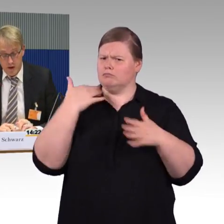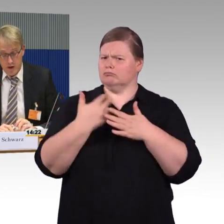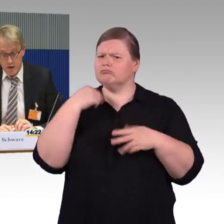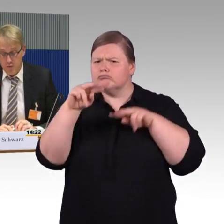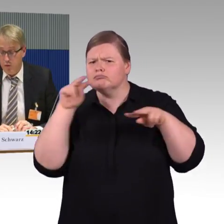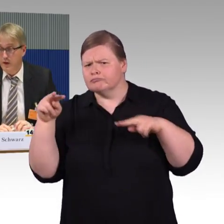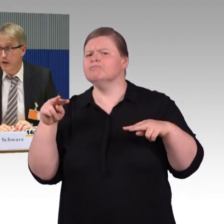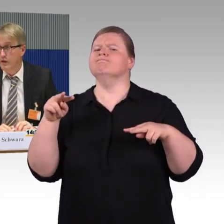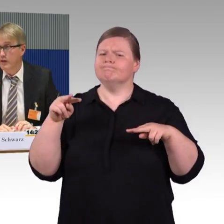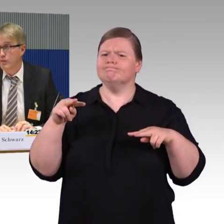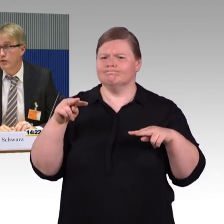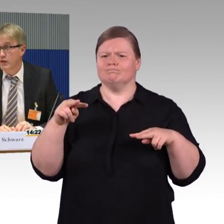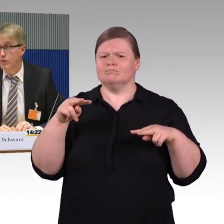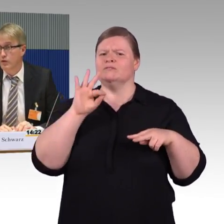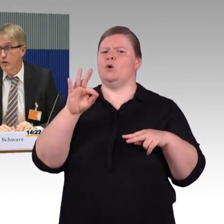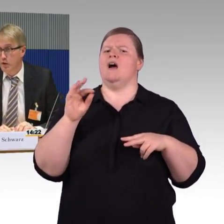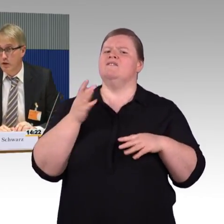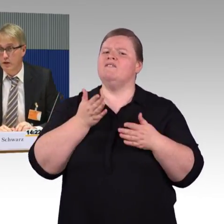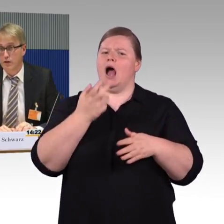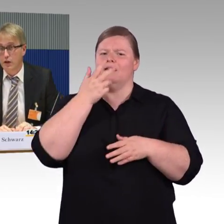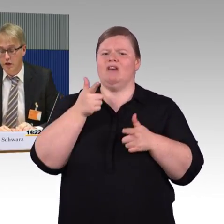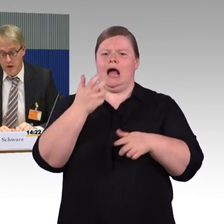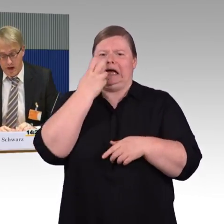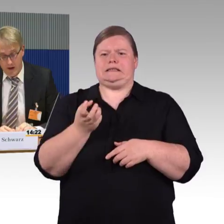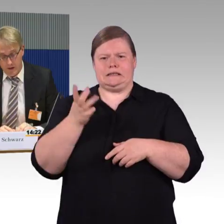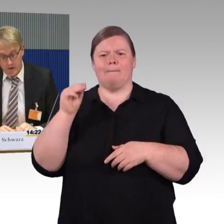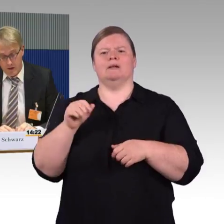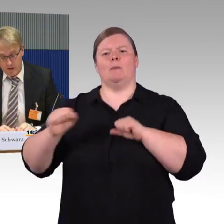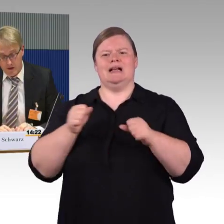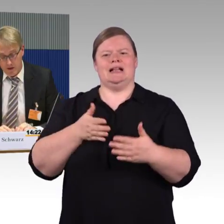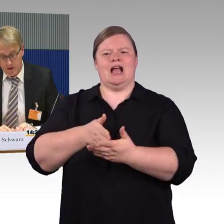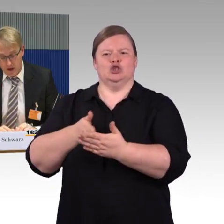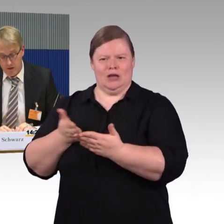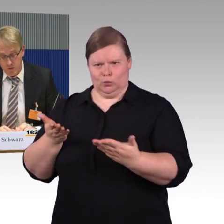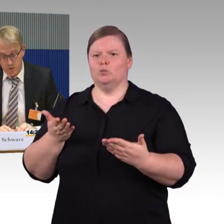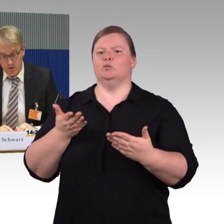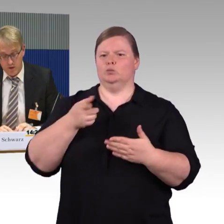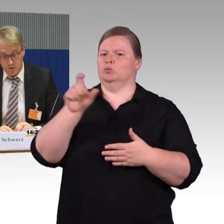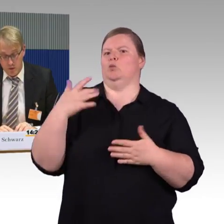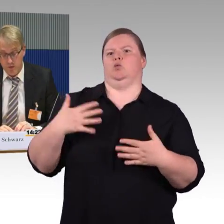wo man sagt, das müsste verbindlich eingeführt werden,